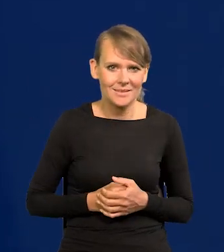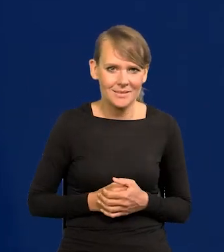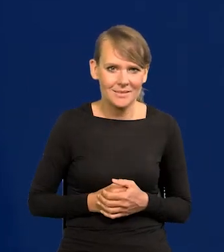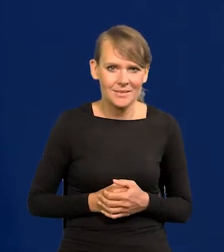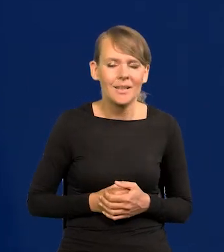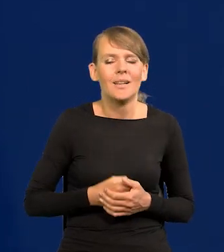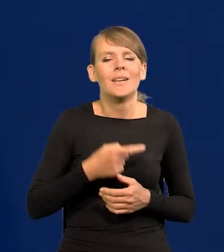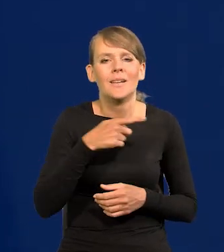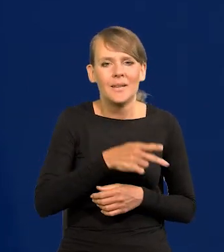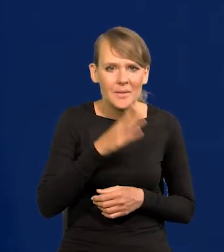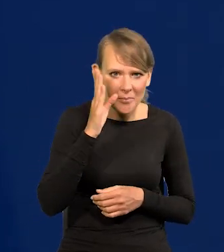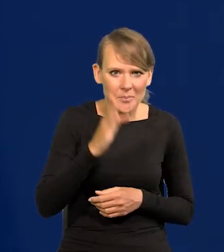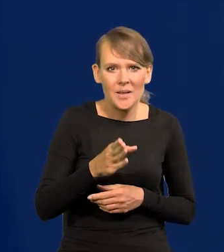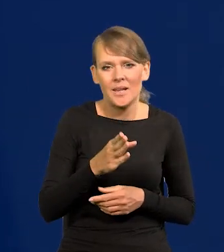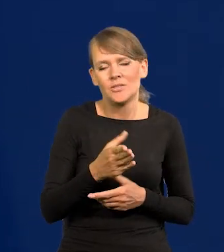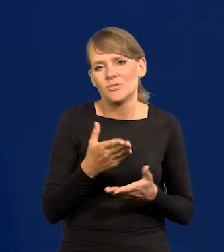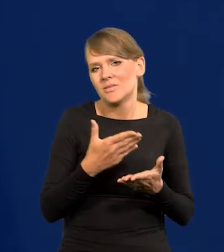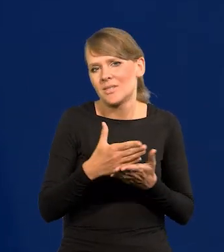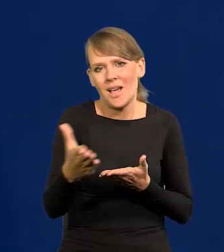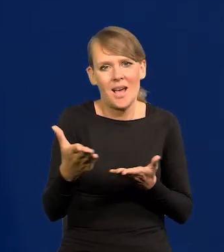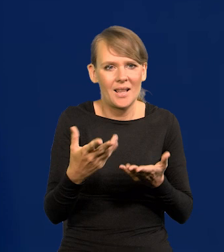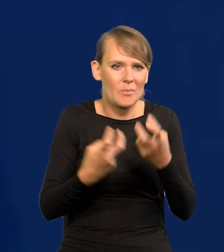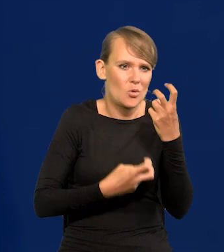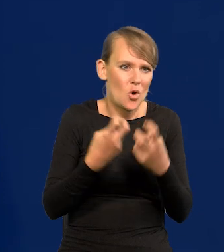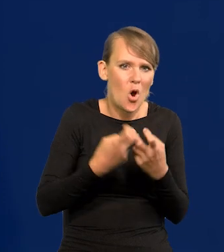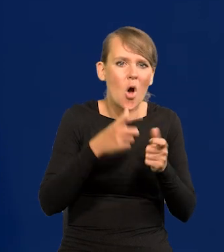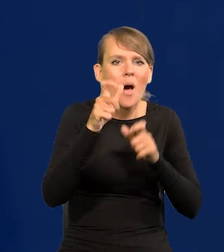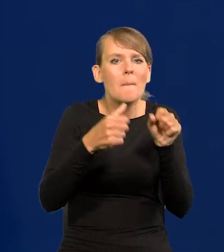Będziemy mieli coraz bardziej dotkliwy brak rąk do pracy.